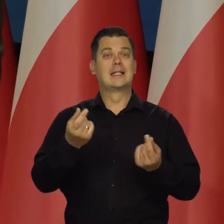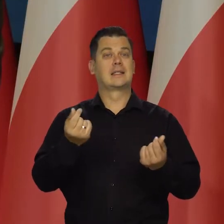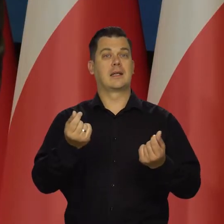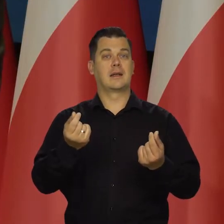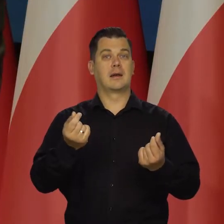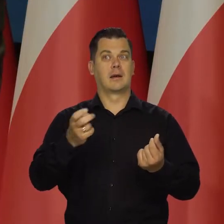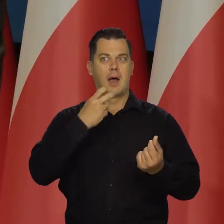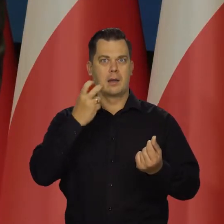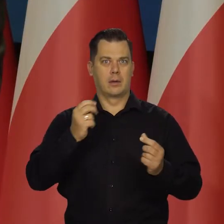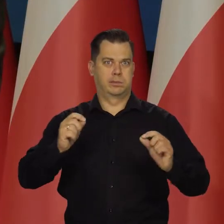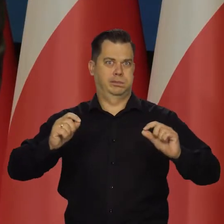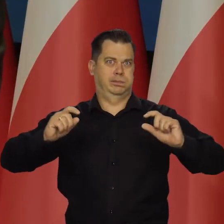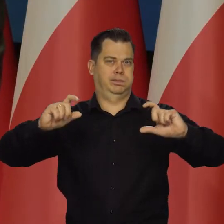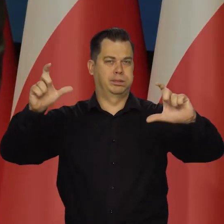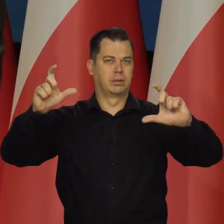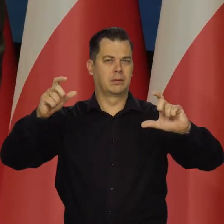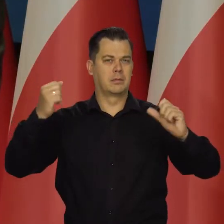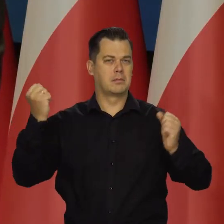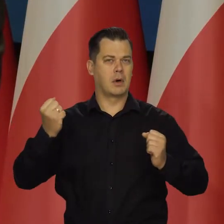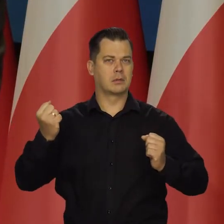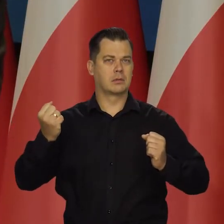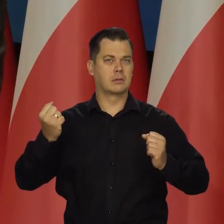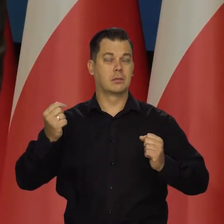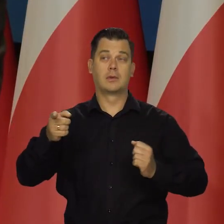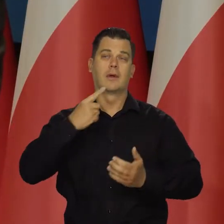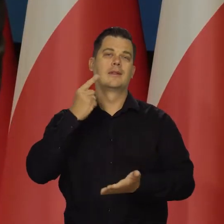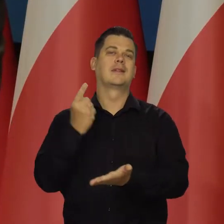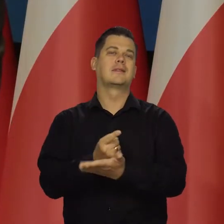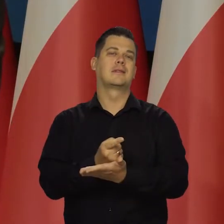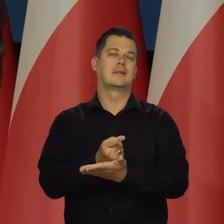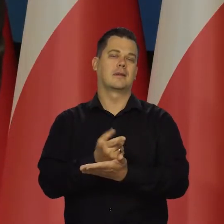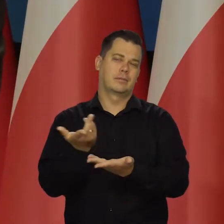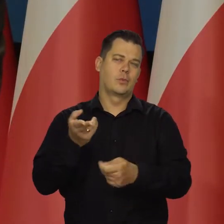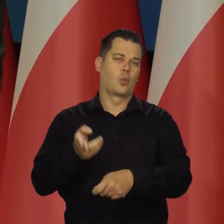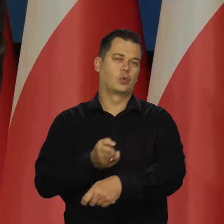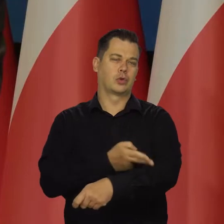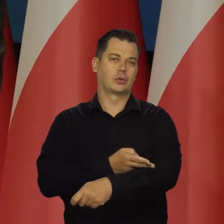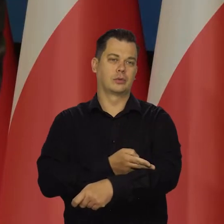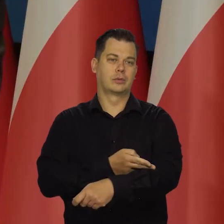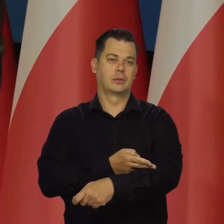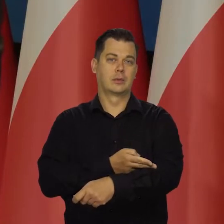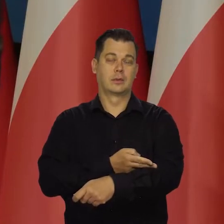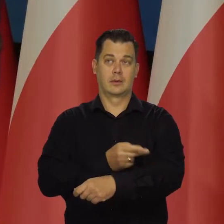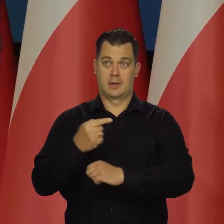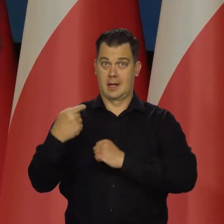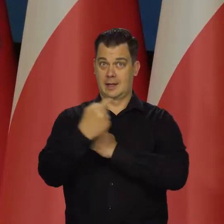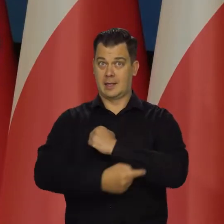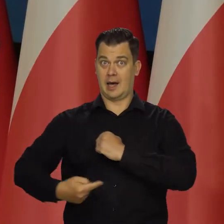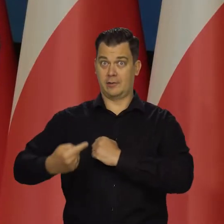mocno wzrosną na początku roku przez decyzję administracyjną, powtarzam je rynkowo. I tarcza będzie ograniczona,